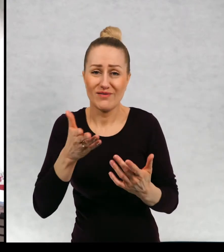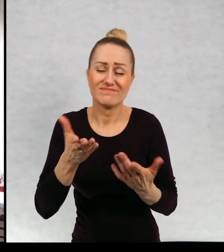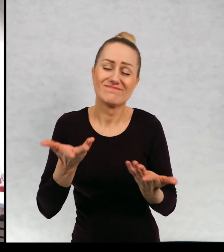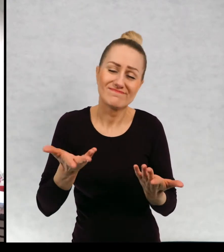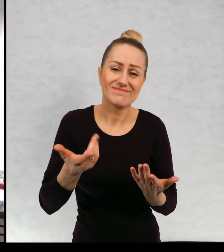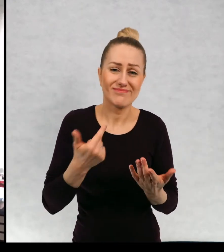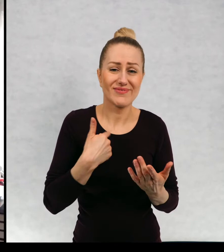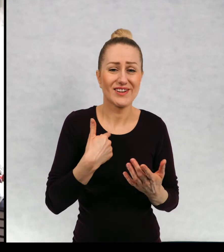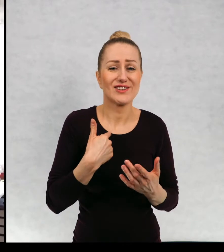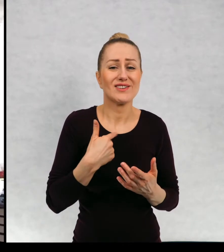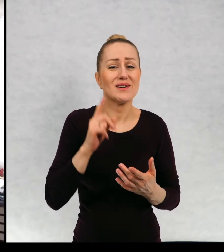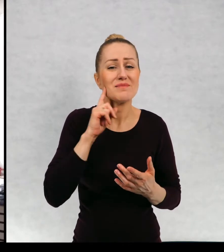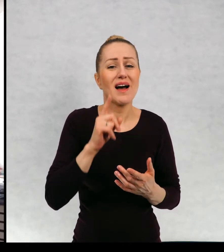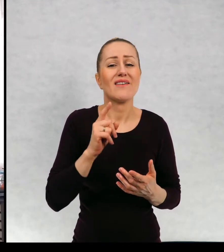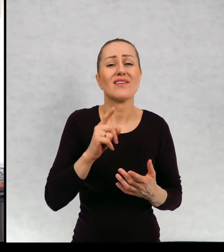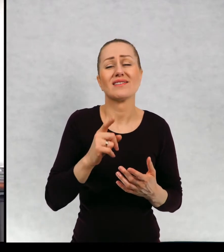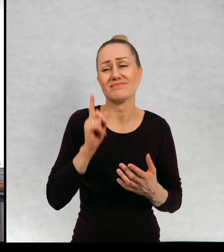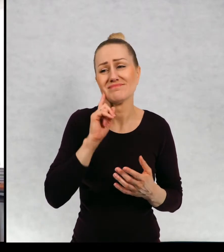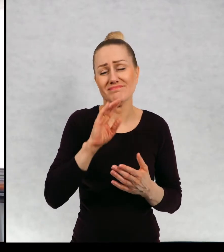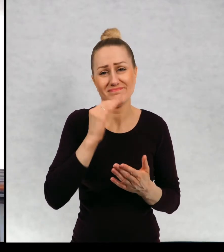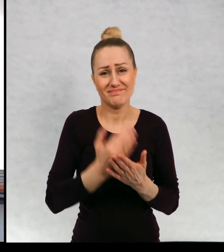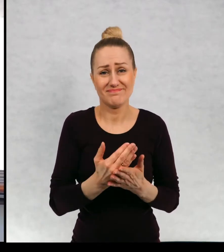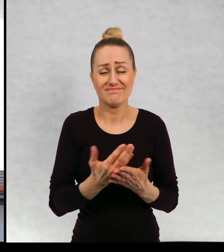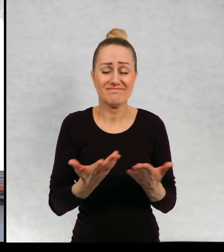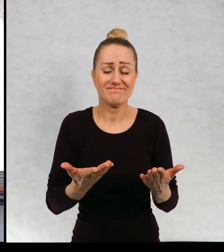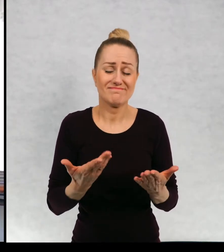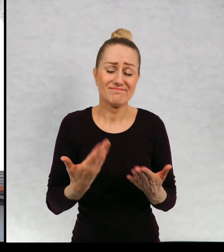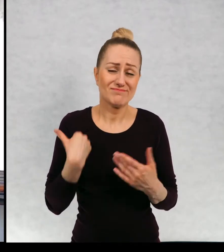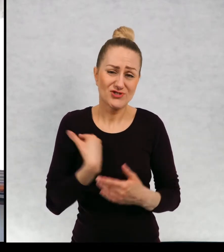Bardzo żałuję zwierzaka. Zwierzaka, w tej chwili nie mamy.